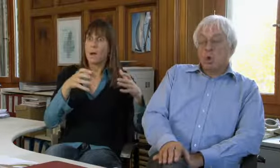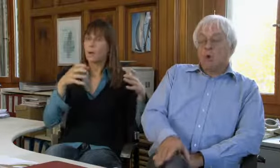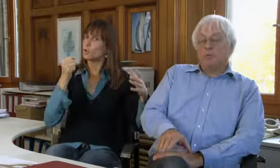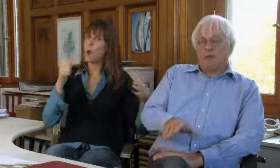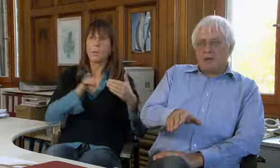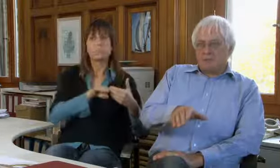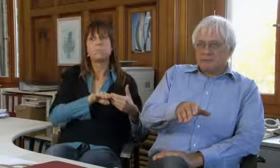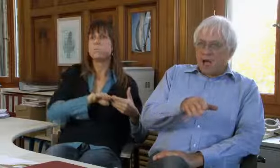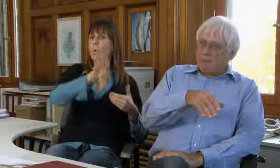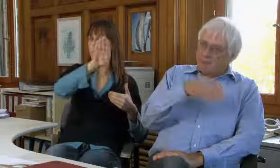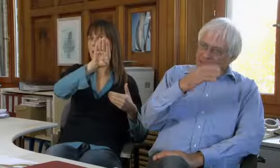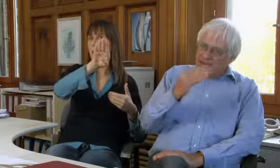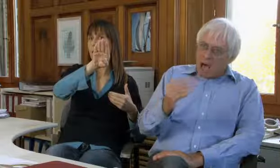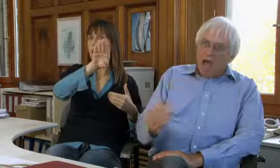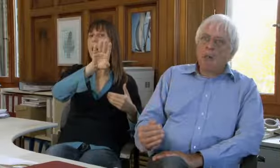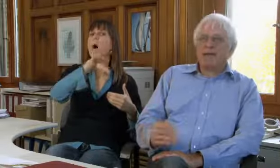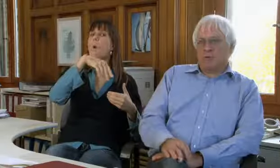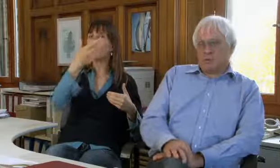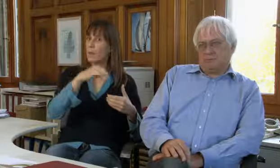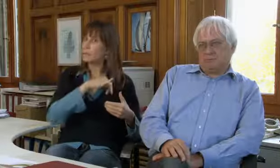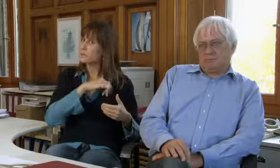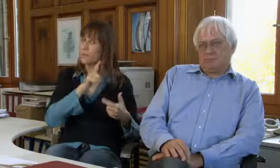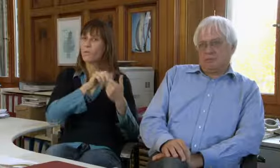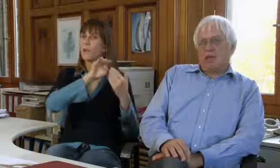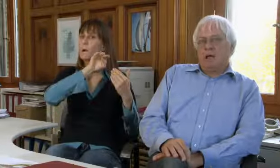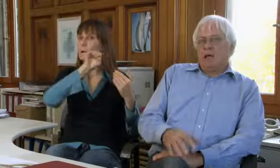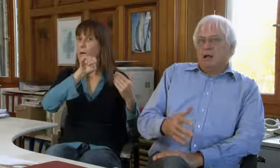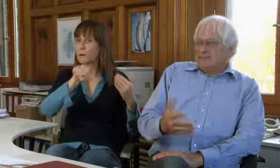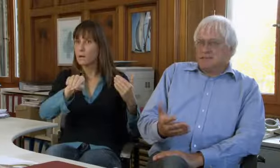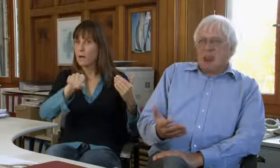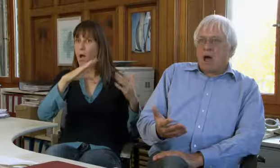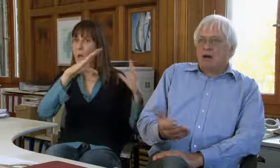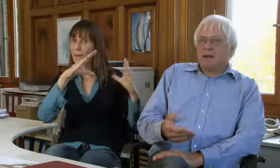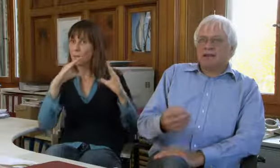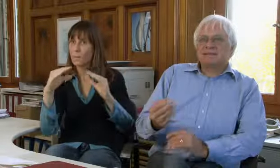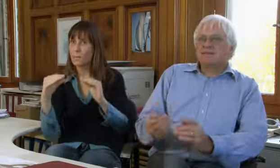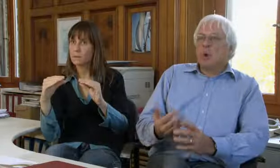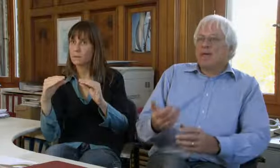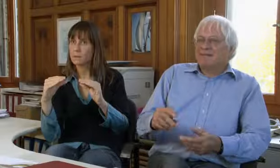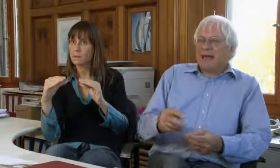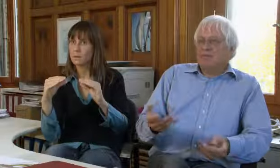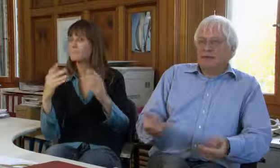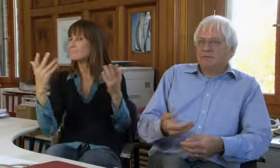stark zugenommen und dann aber wieder stark abgenommen.